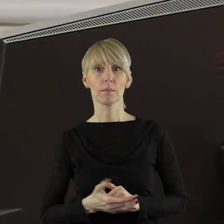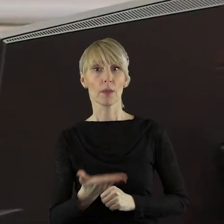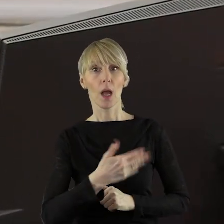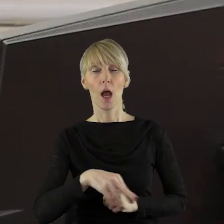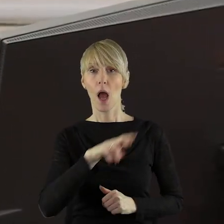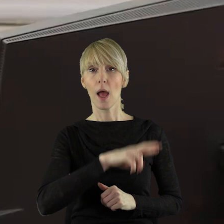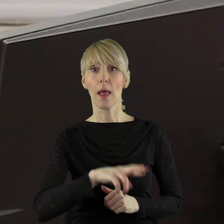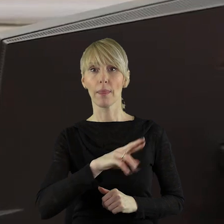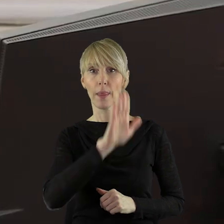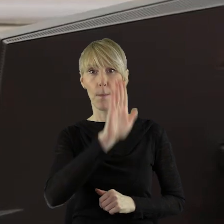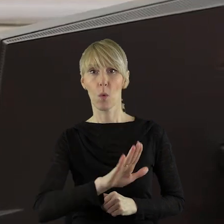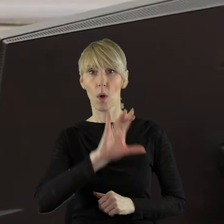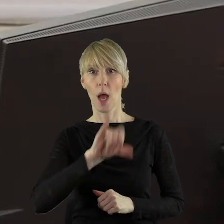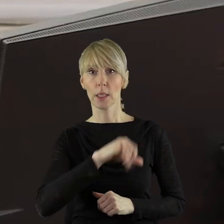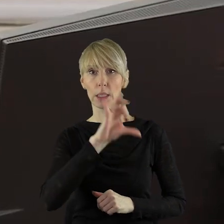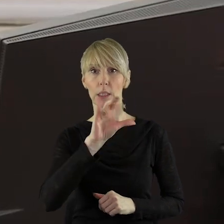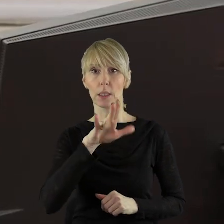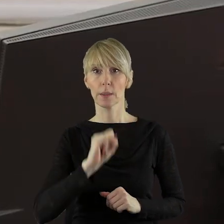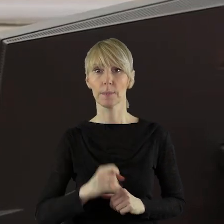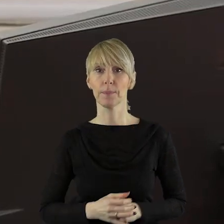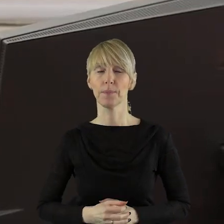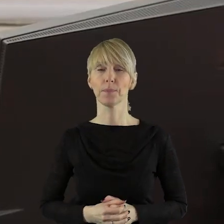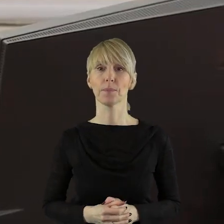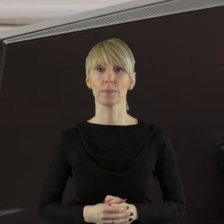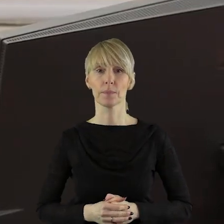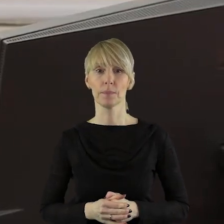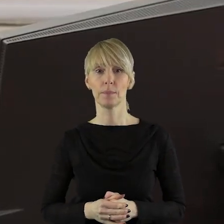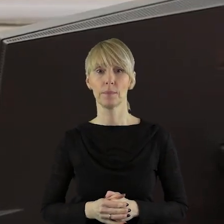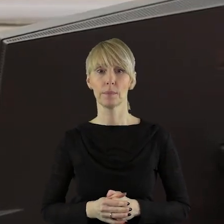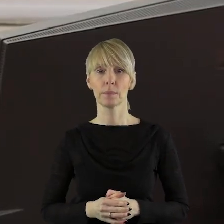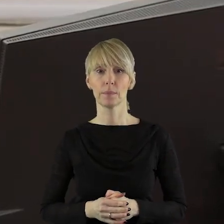Proszę bardzo, pan radny Marcin Bugajski.